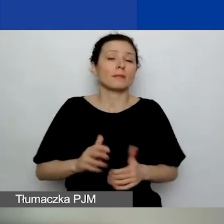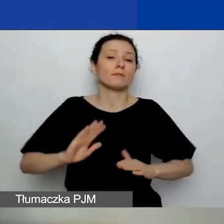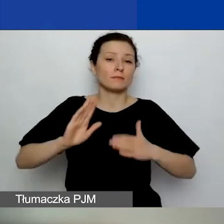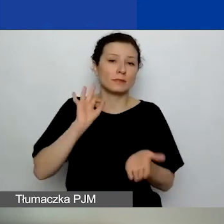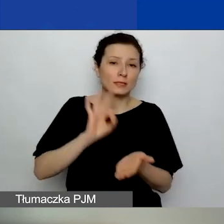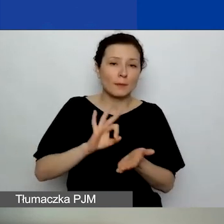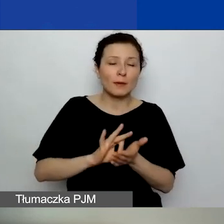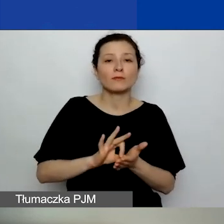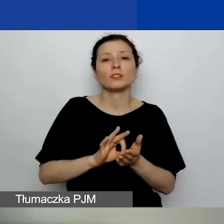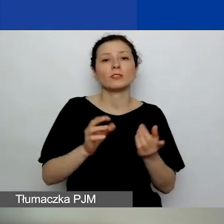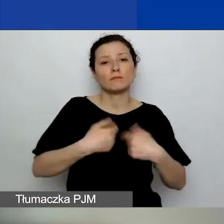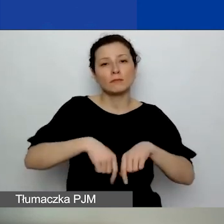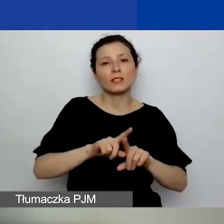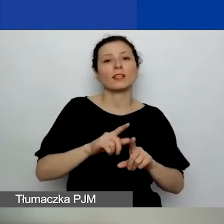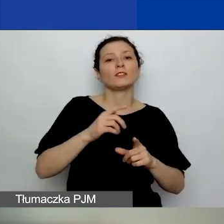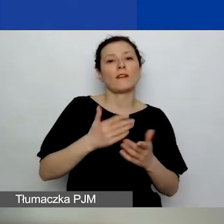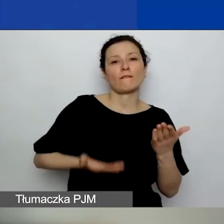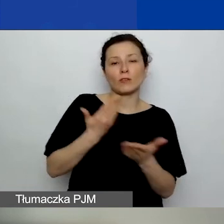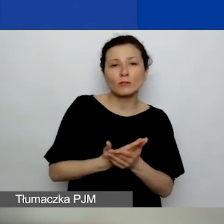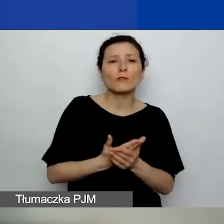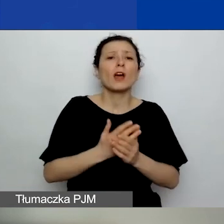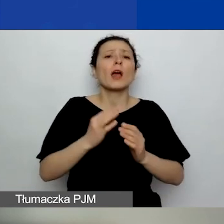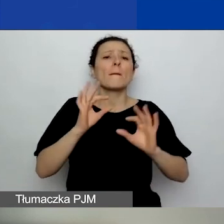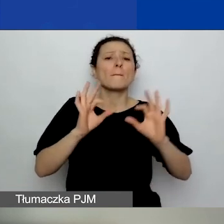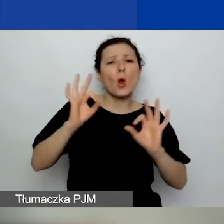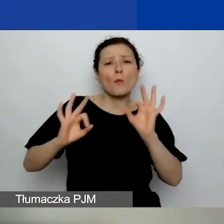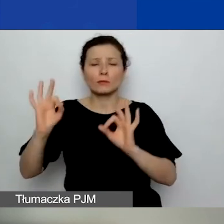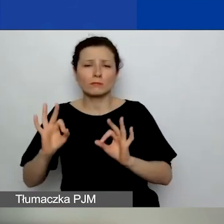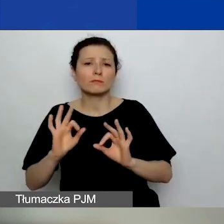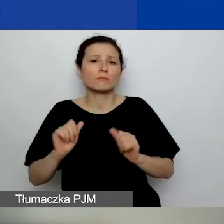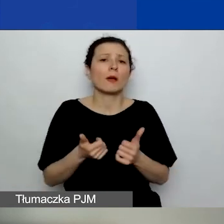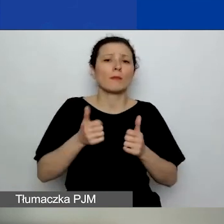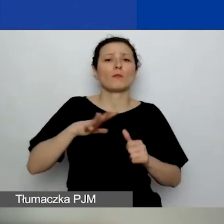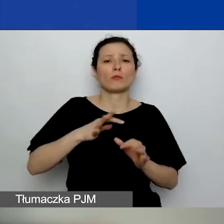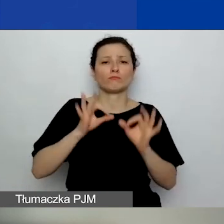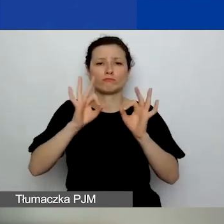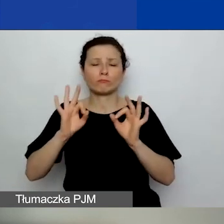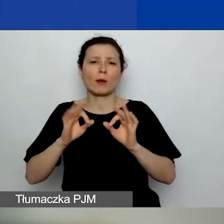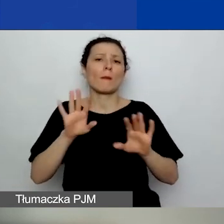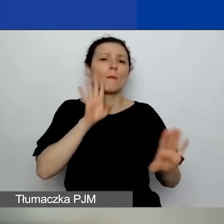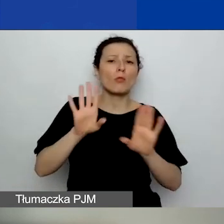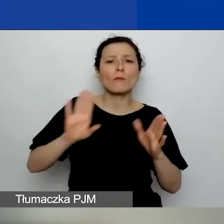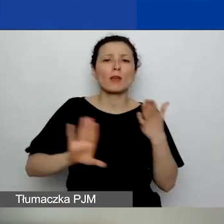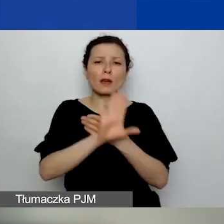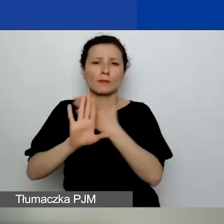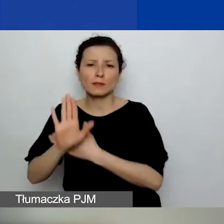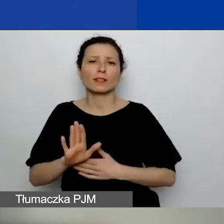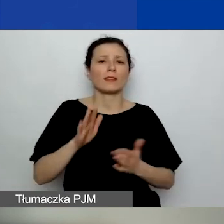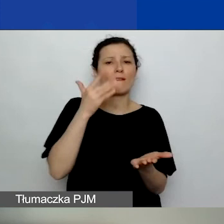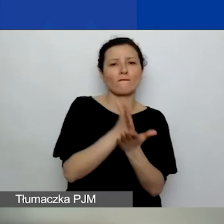możliwie proporcjonalnej reprezentacji poszczególnych województw. Na ostateczne decyzje komisji konkursowej oraz komitetu wykonawczego